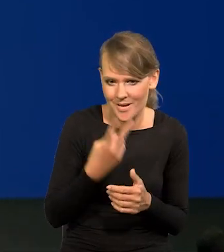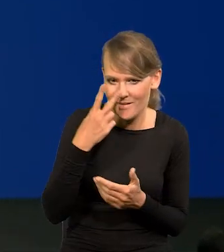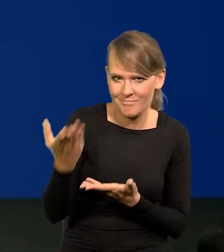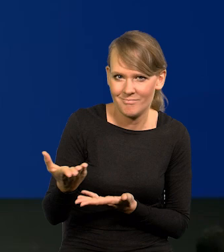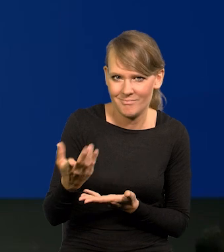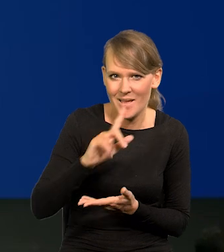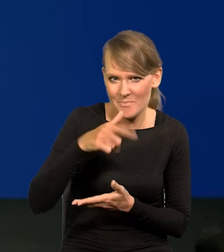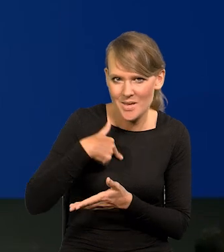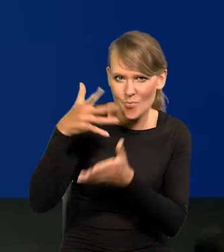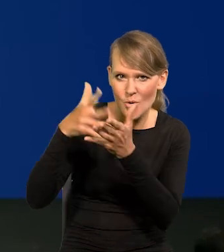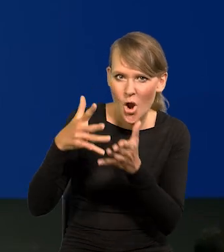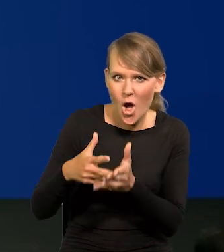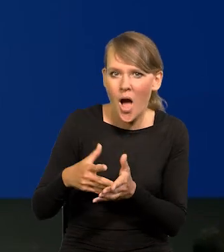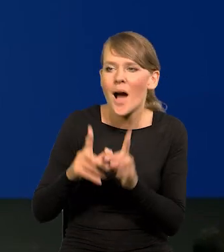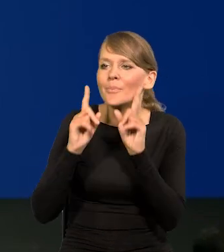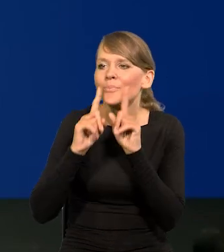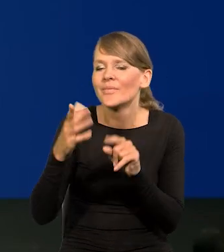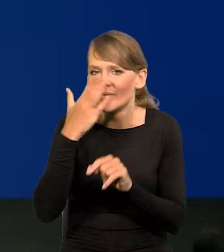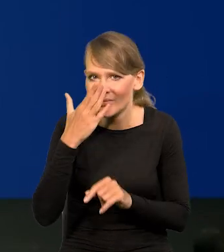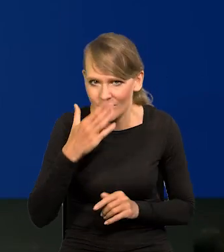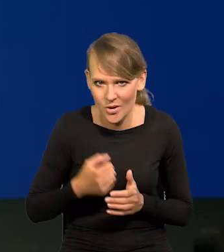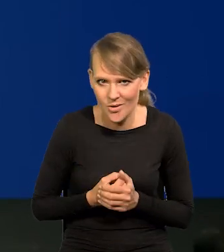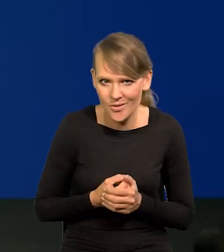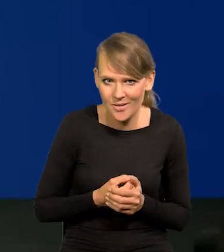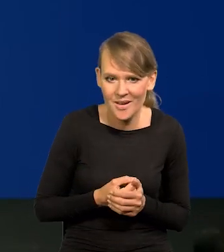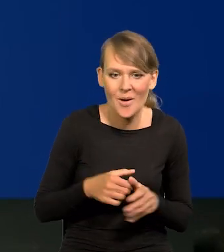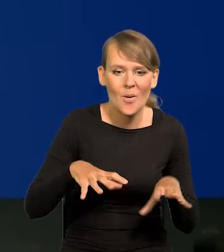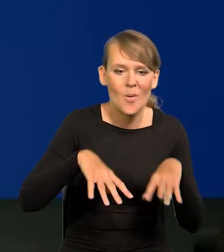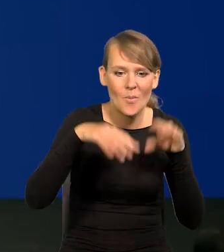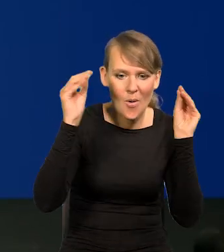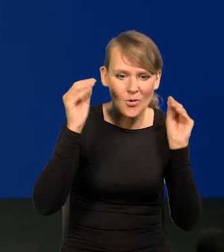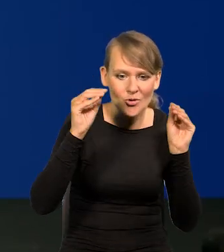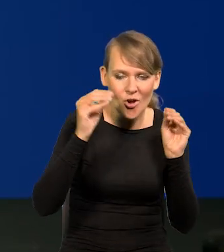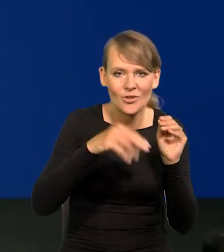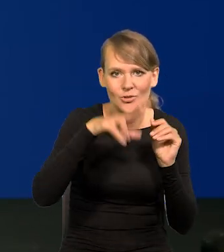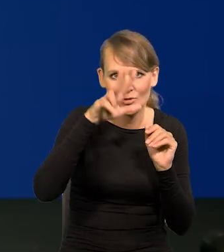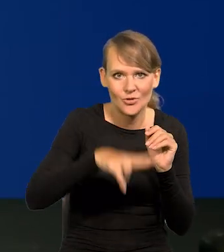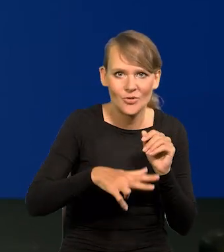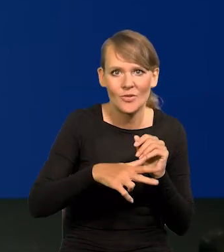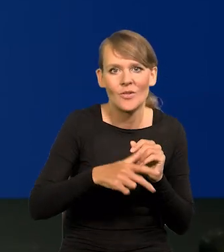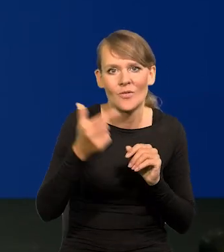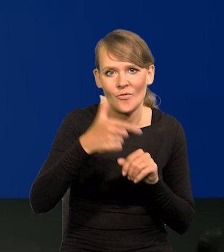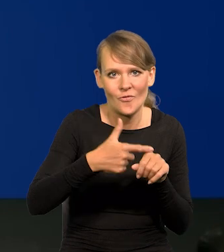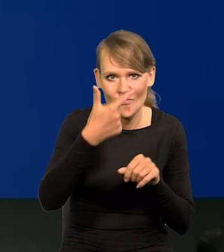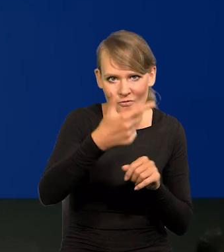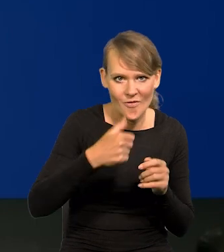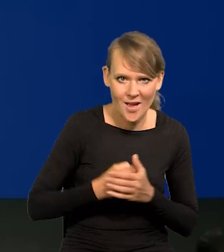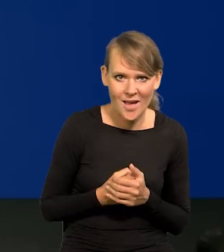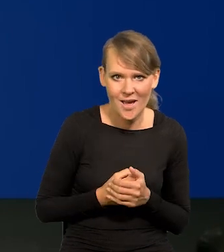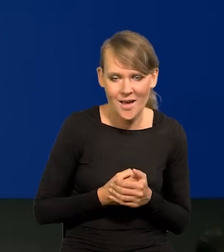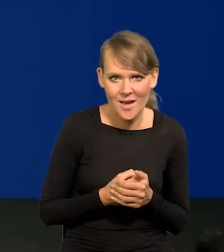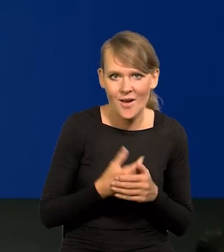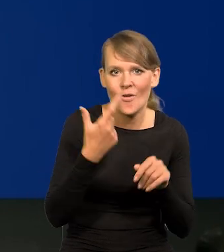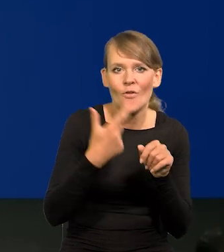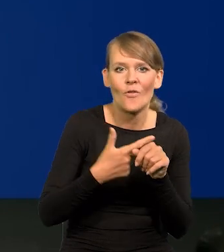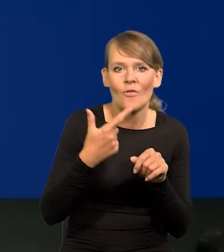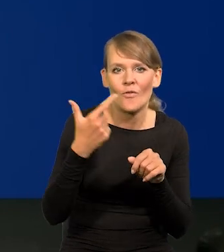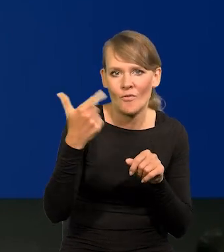To są nasze kolejne projekcje od pierwszego kwartału 2022 roku